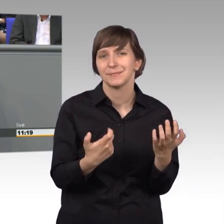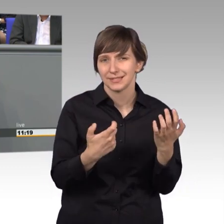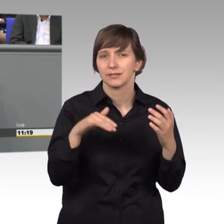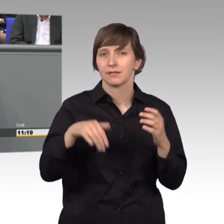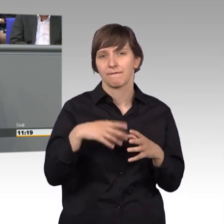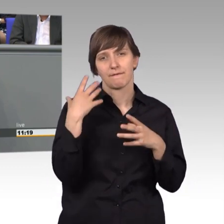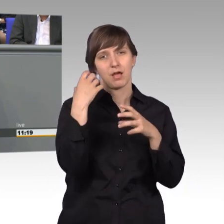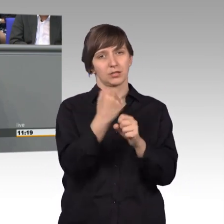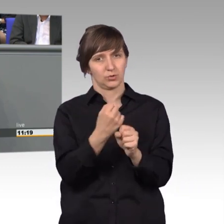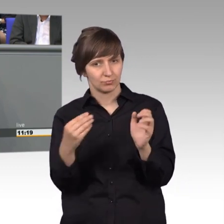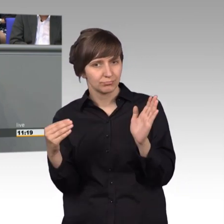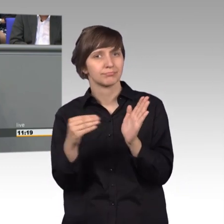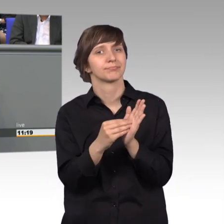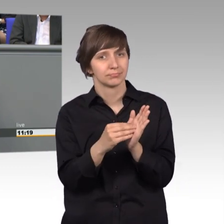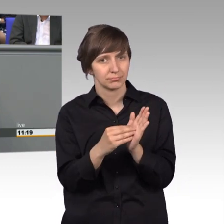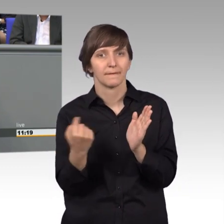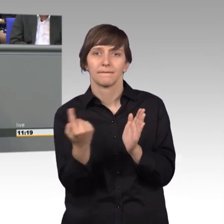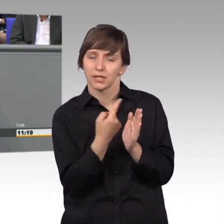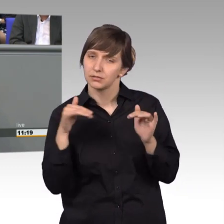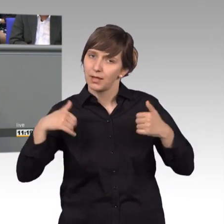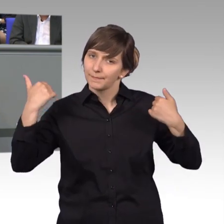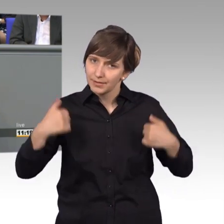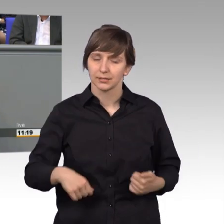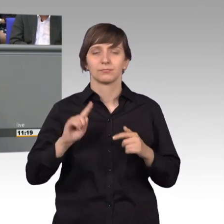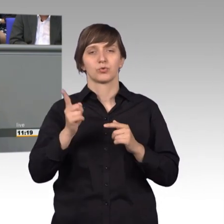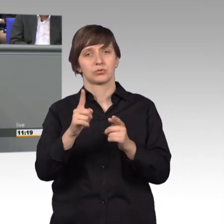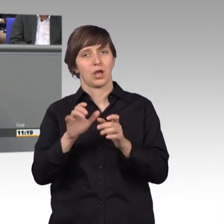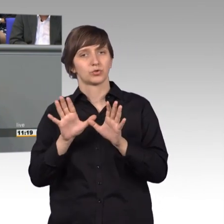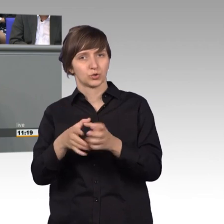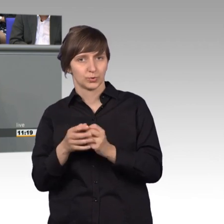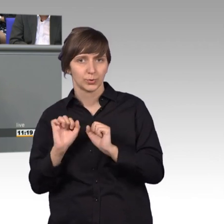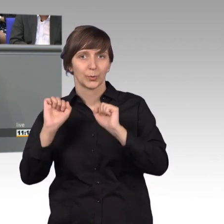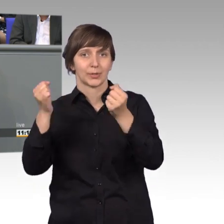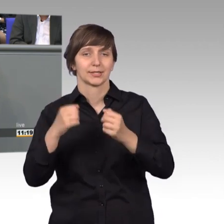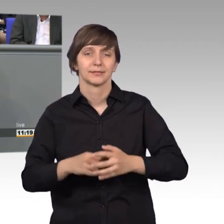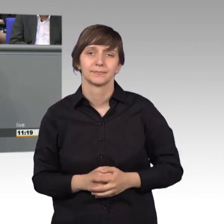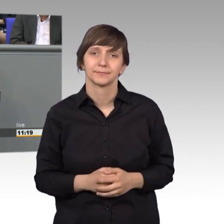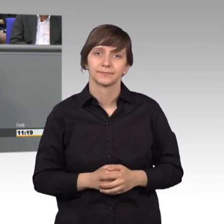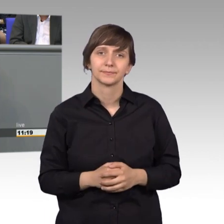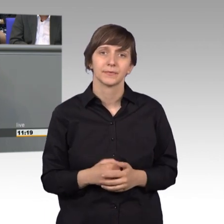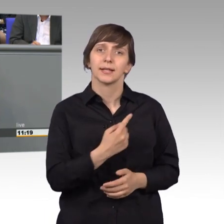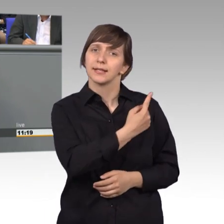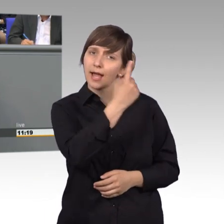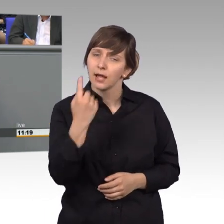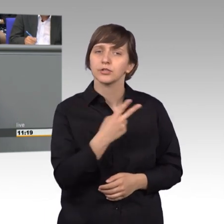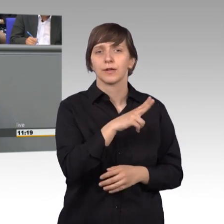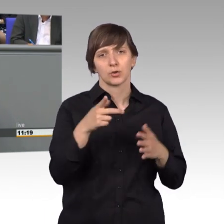dass wir einen entsprechenden Ausschuss zu benennen haben. Das Jahr 2017 war ein doch gutes Jahr